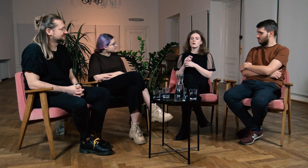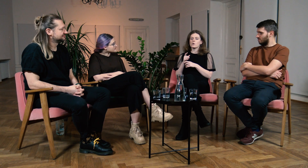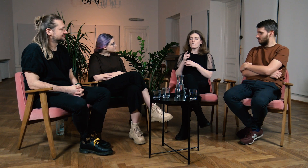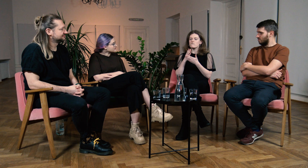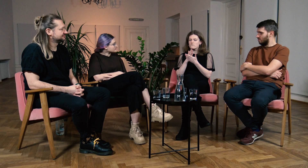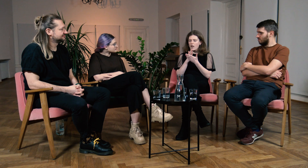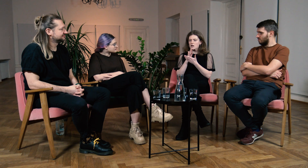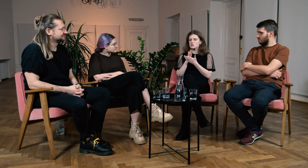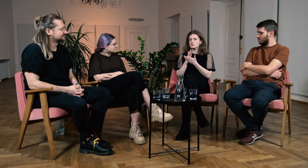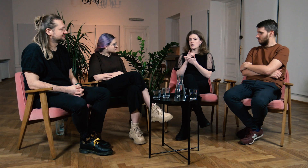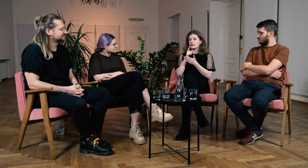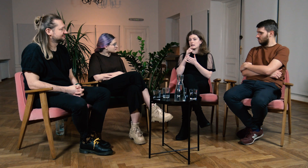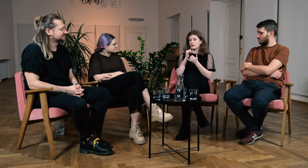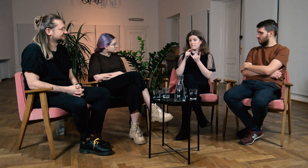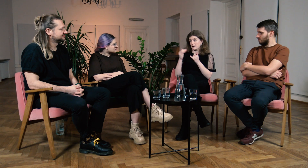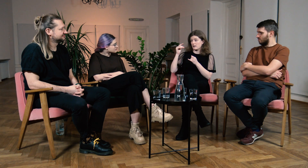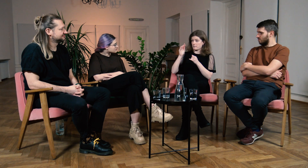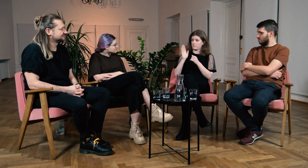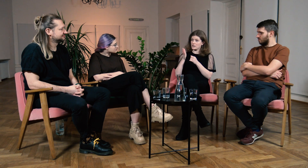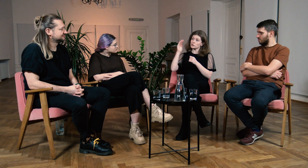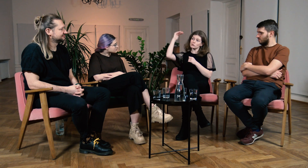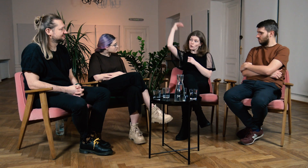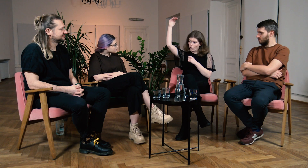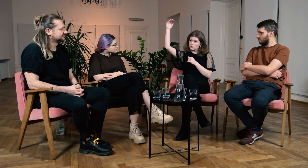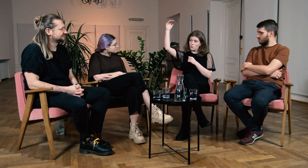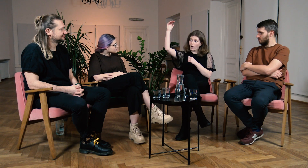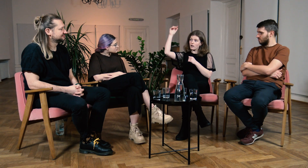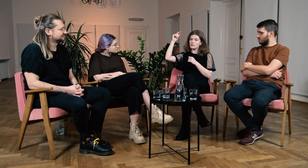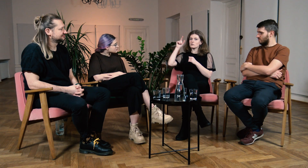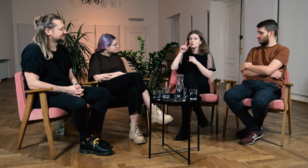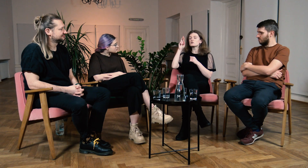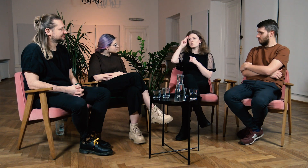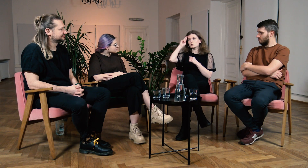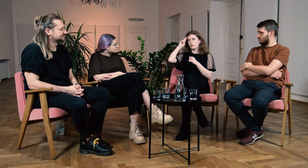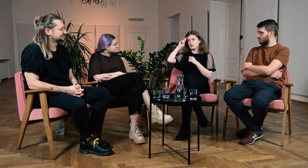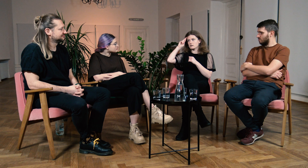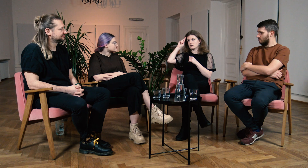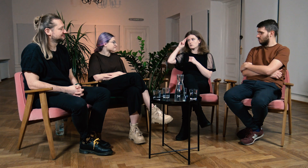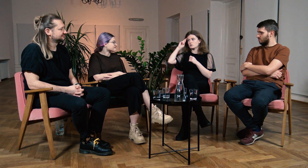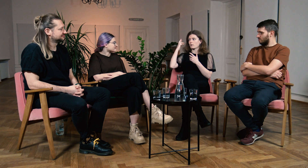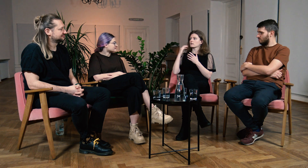Wierzę, że jak będziesz już dorosła to wszystko zrozumiesz.